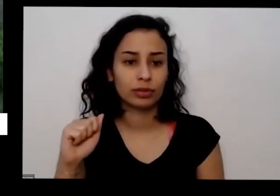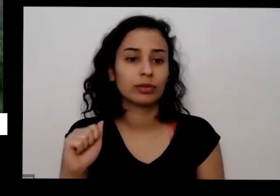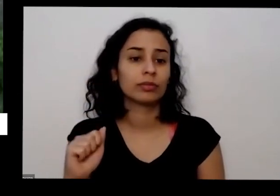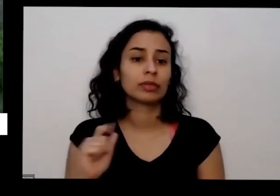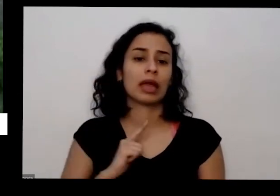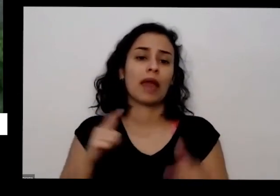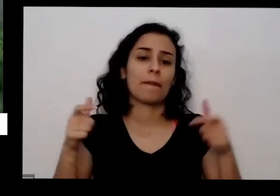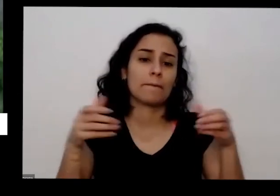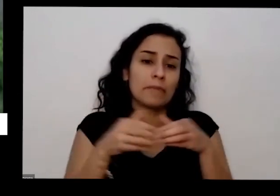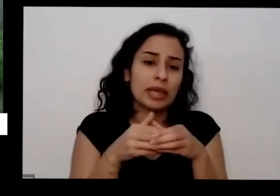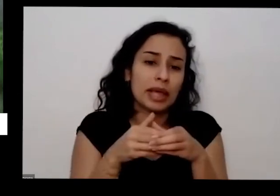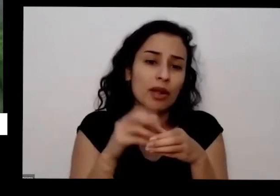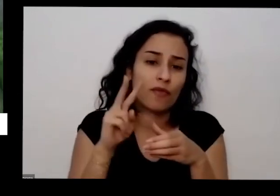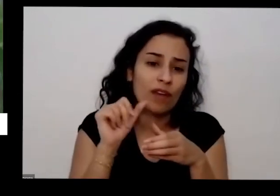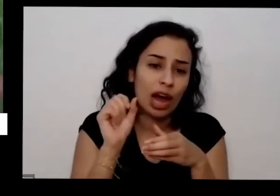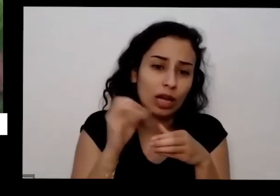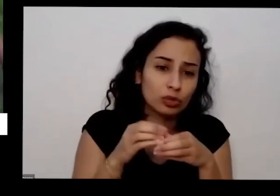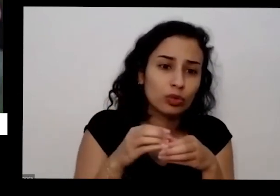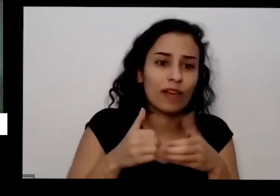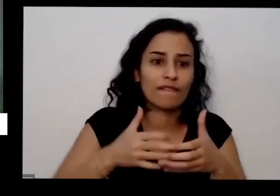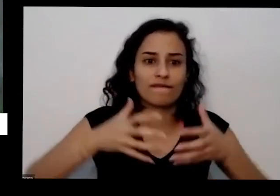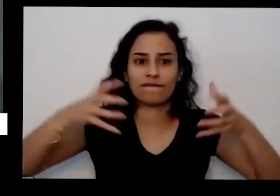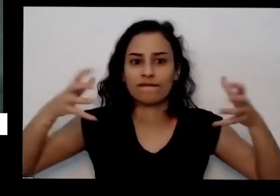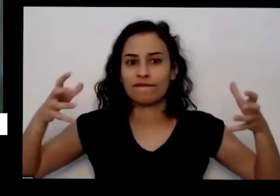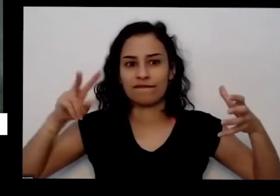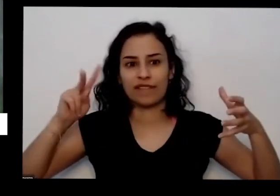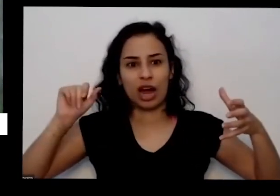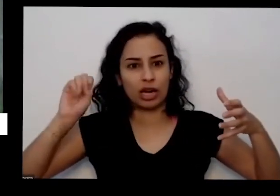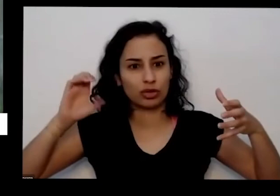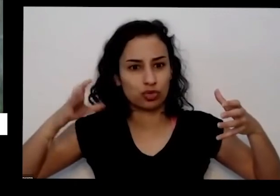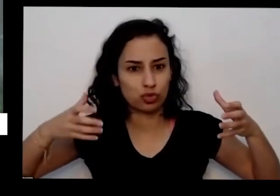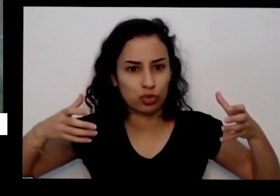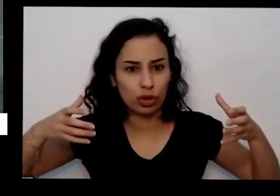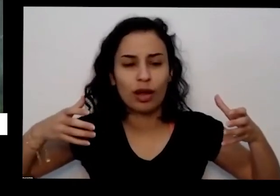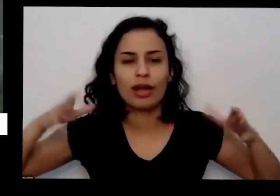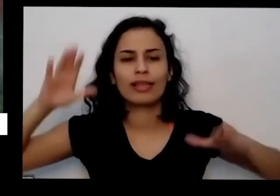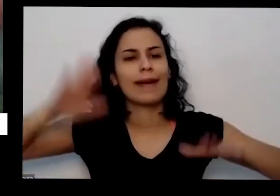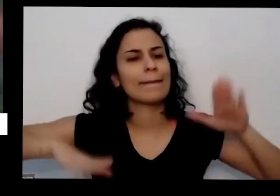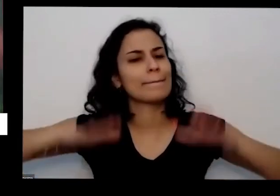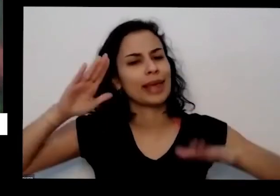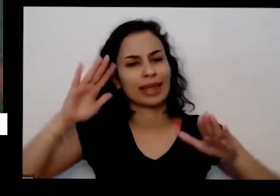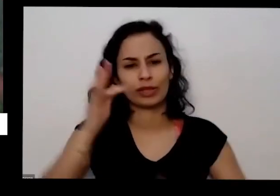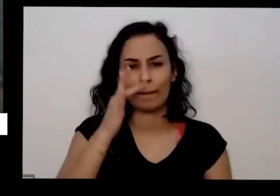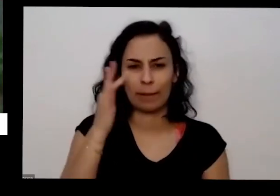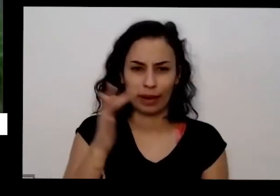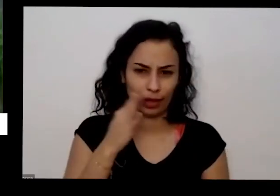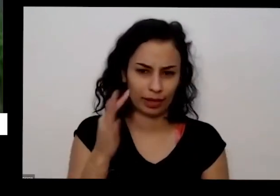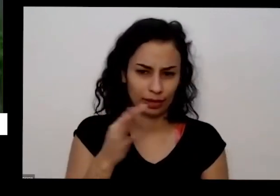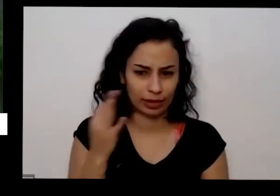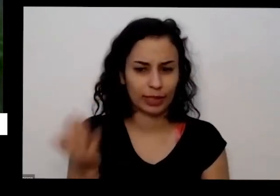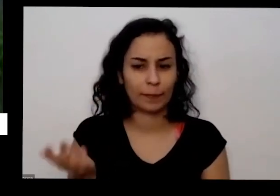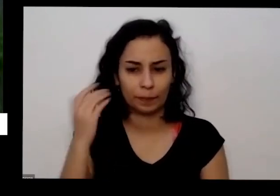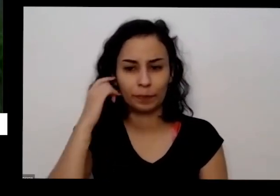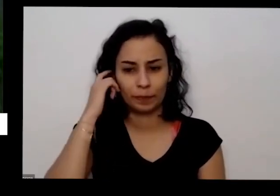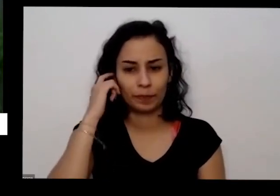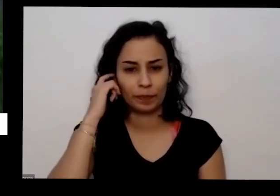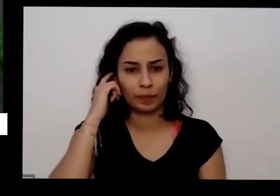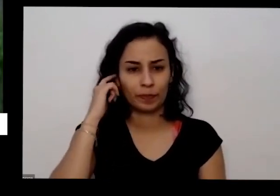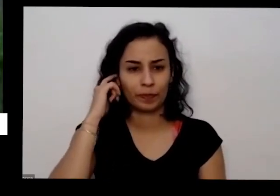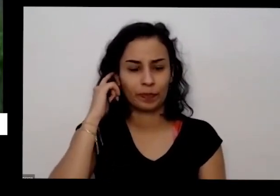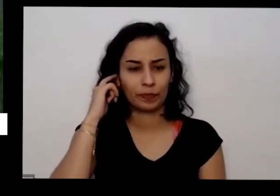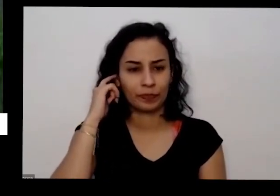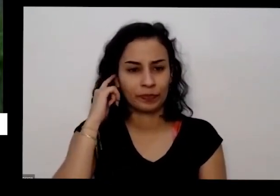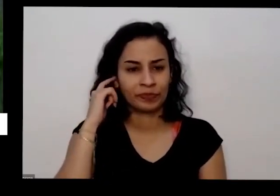menores têm o em vasos grandes depende do posto da planta essas eu levo muito para as rodas que